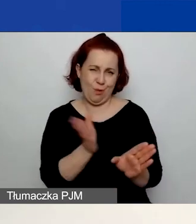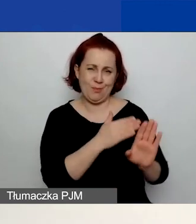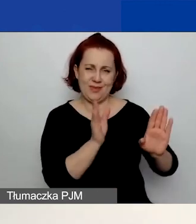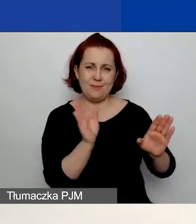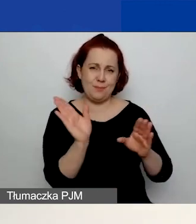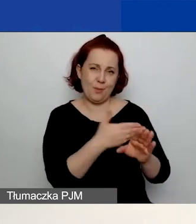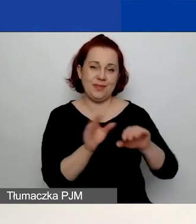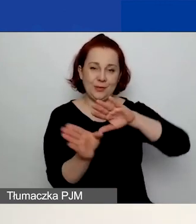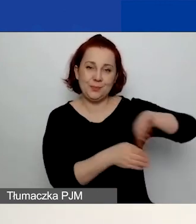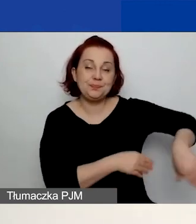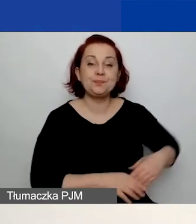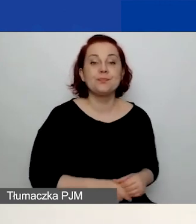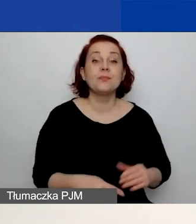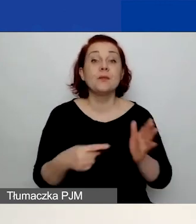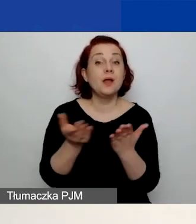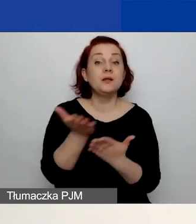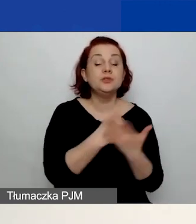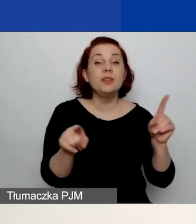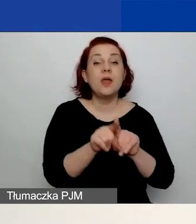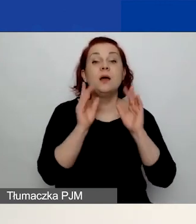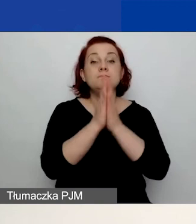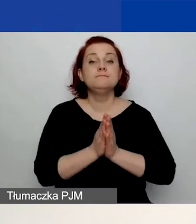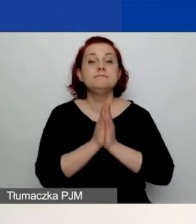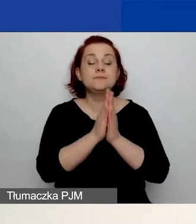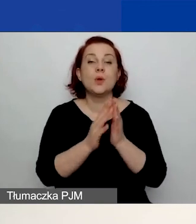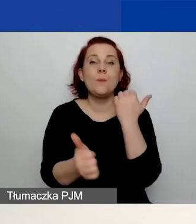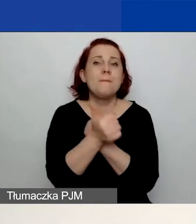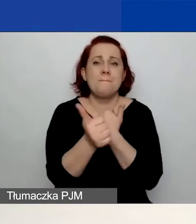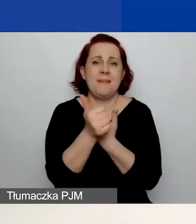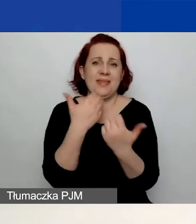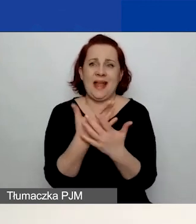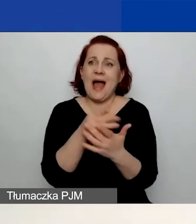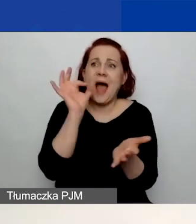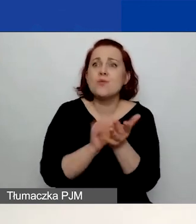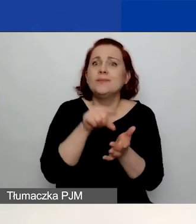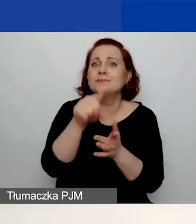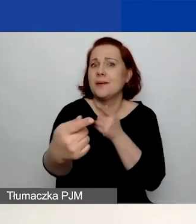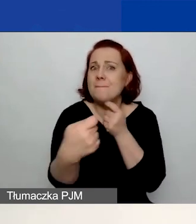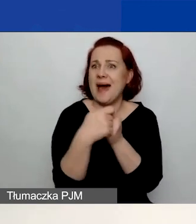W tej części prosimy również o opisanie uzasadnienia wyboru partnera i jego/ich roli w projekcie.